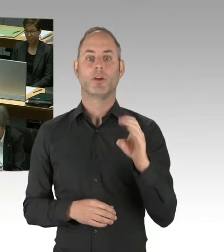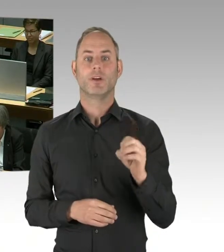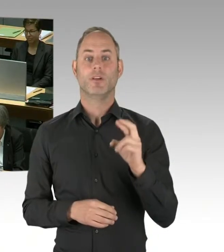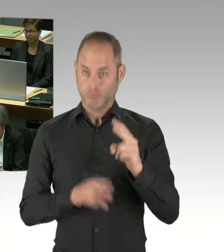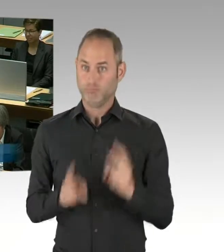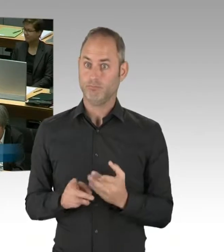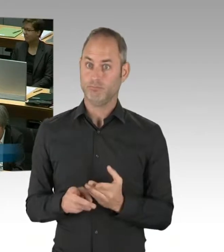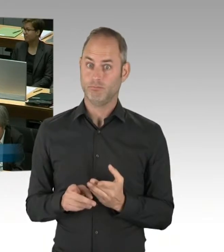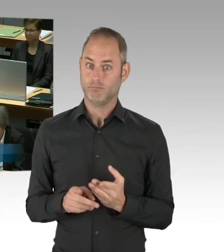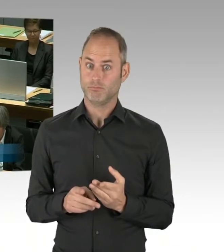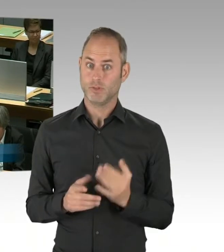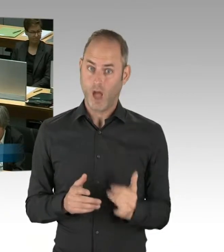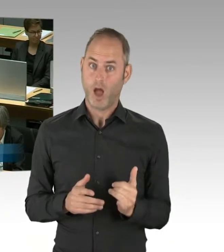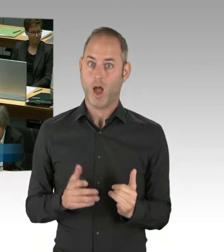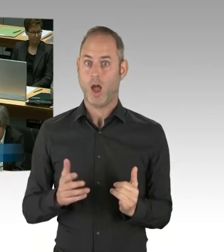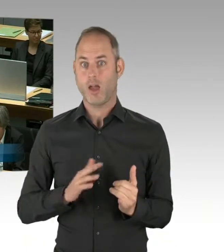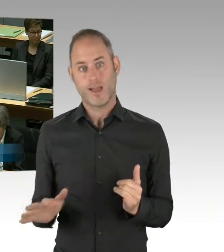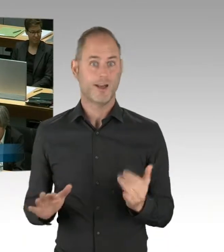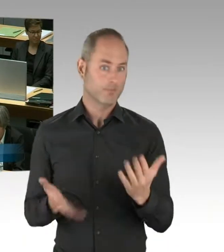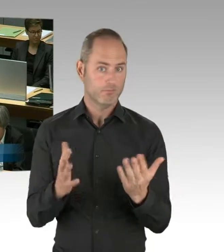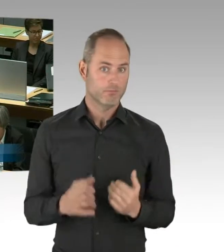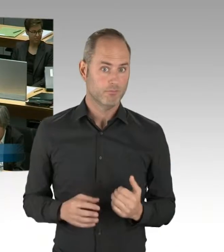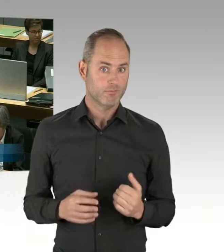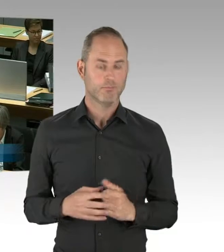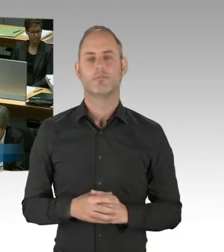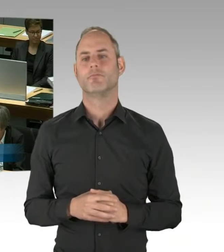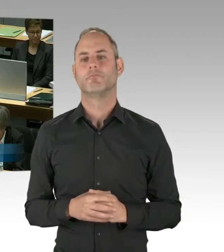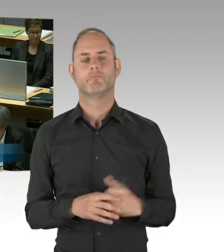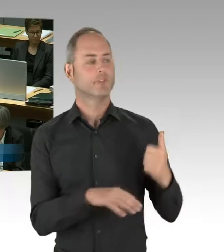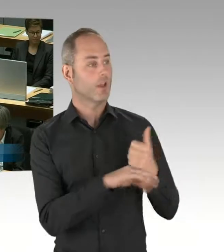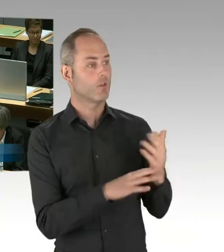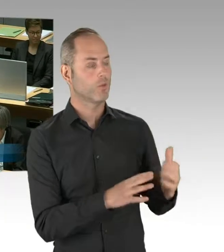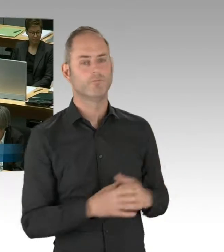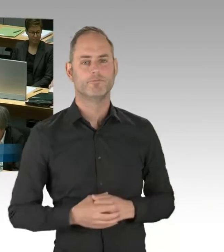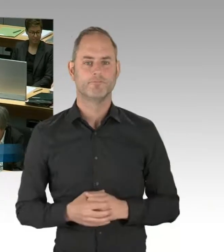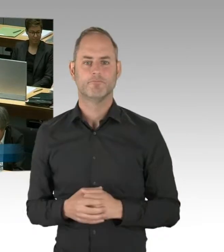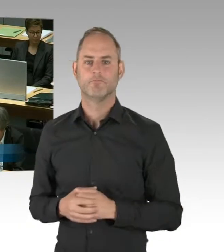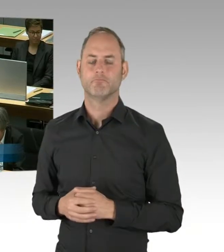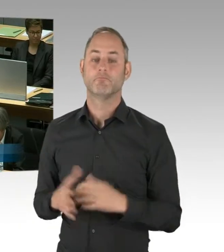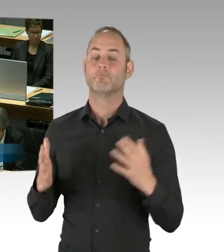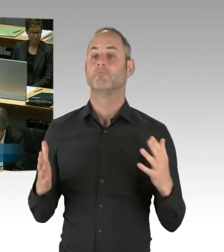(Rednerwechsel) Ich habe dem, was ich eben gesagt habe, nichts hinzuzufügen, nämlich, dass die Flughafengesellschaft berichtet hat,